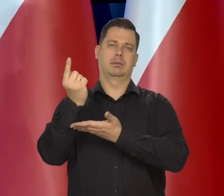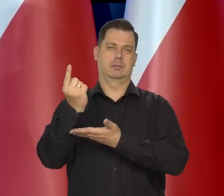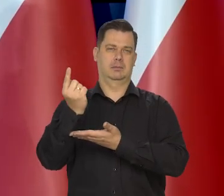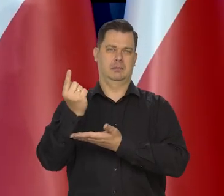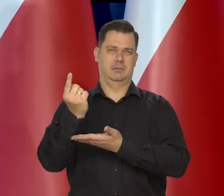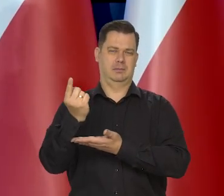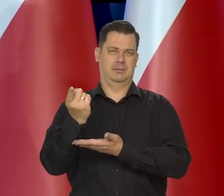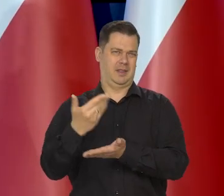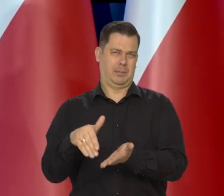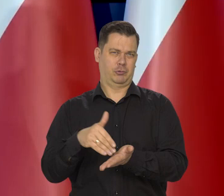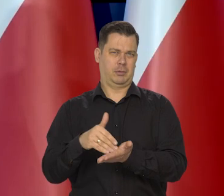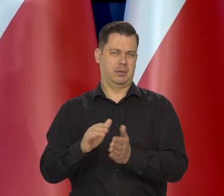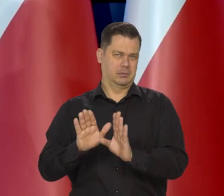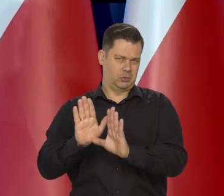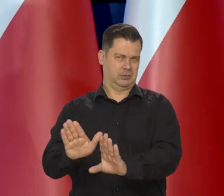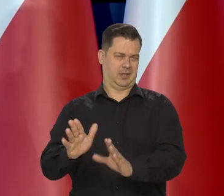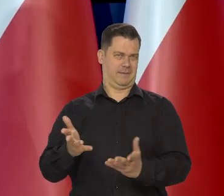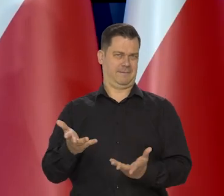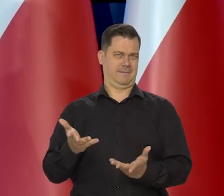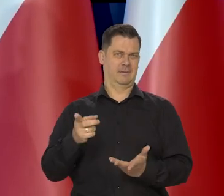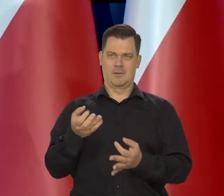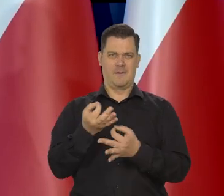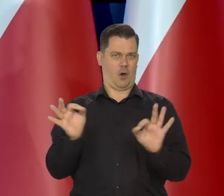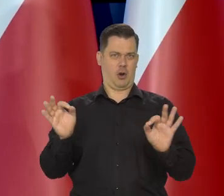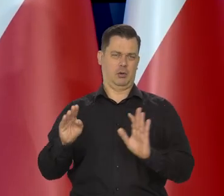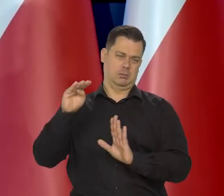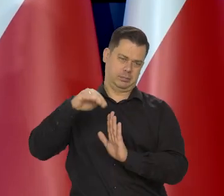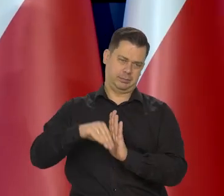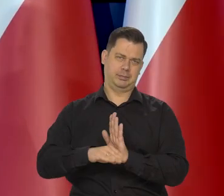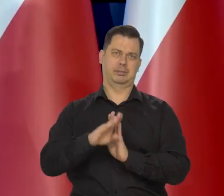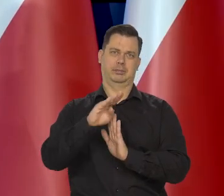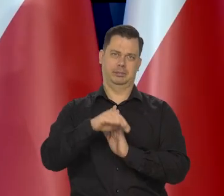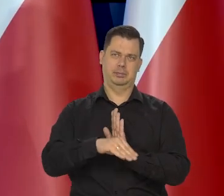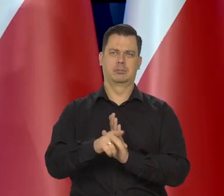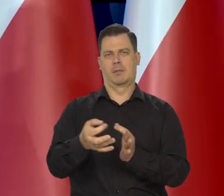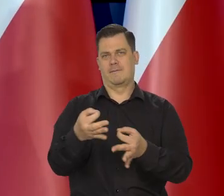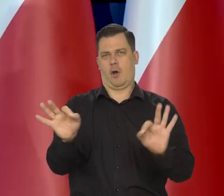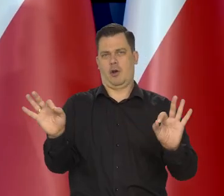Nie ma takiej potrzeby. On właśnie ma być wolny, raz rozrosnąć, raz słabnąć.